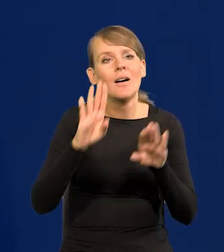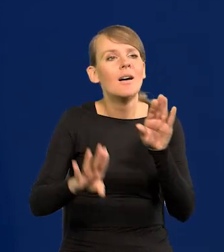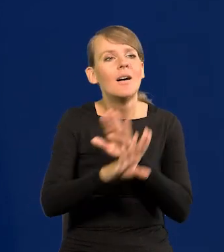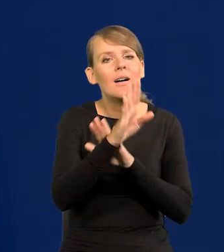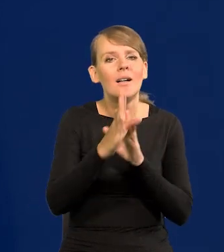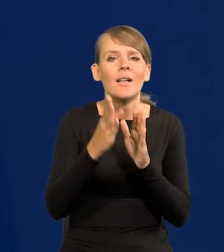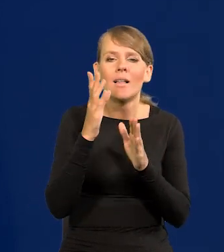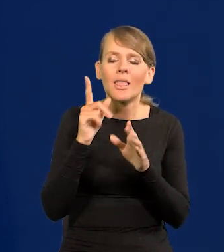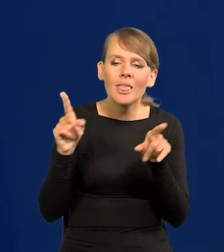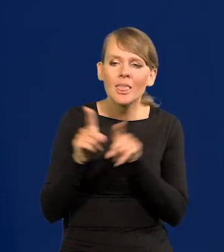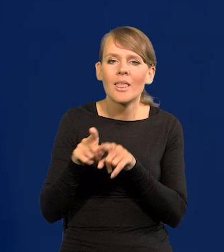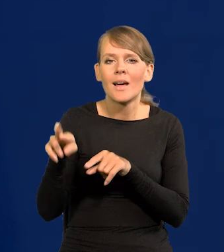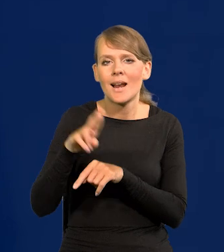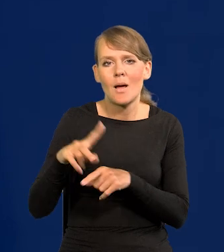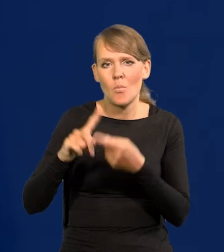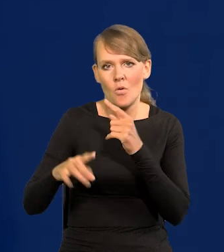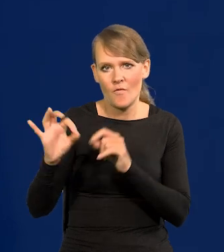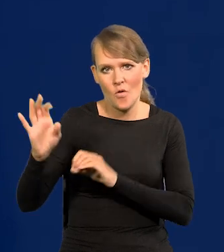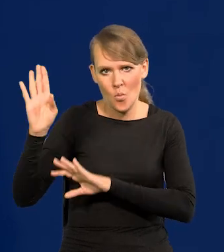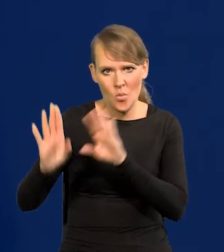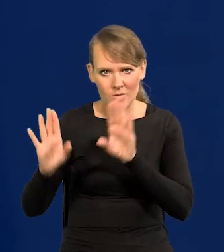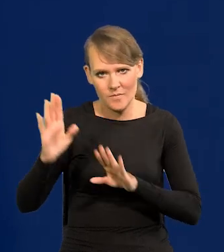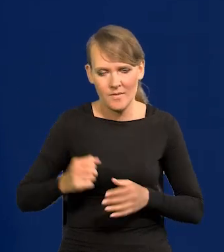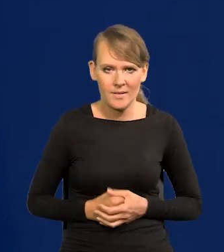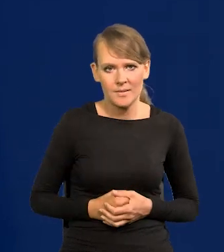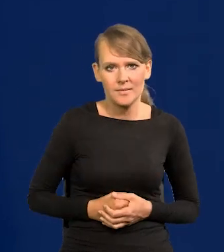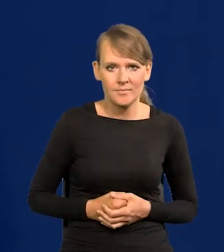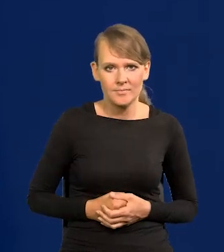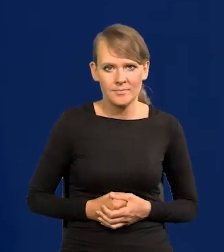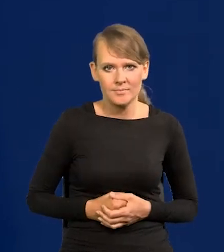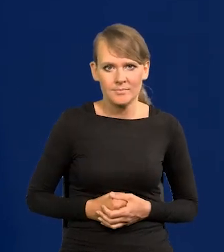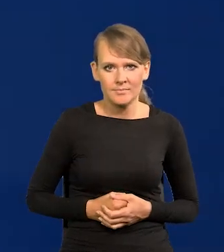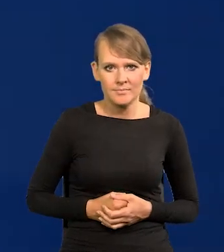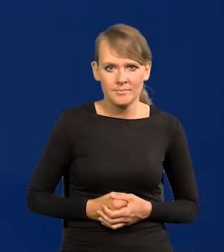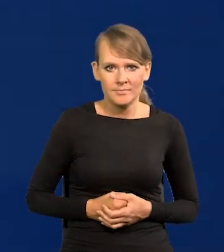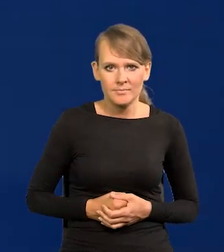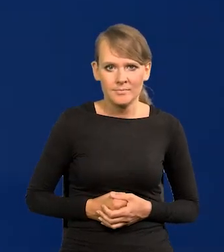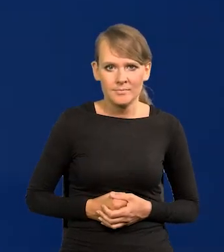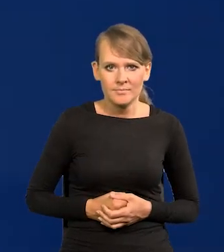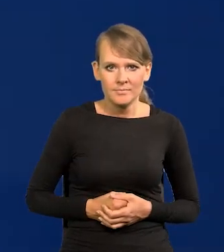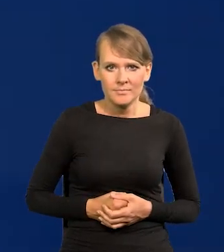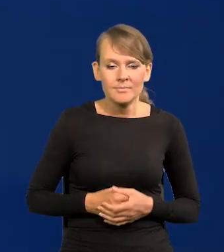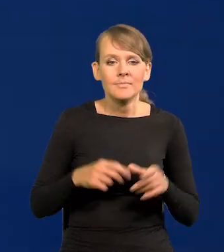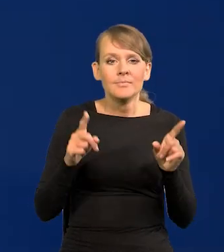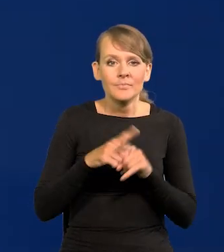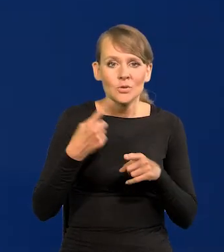takie jakie ma Rada Polityki. Podobnie członek zarządu.